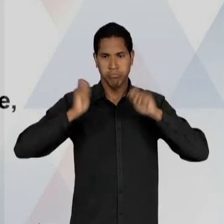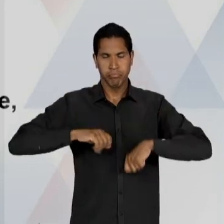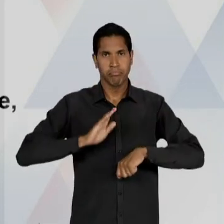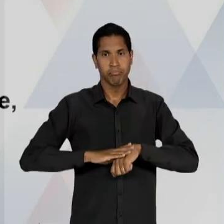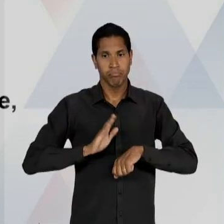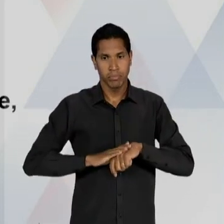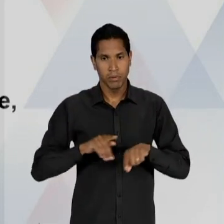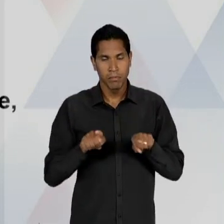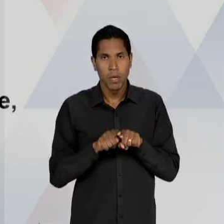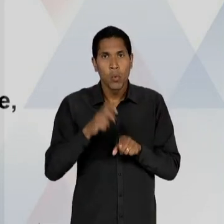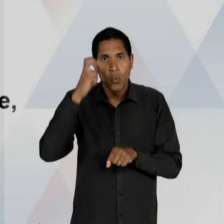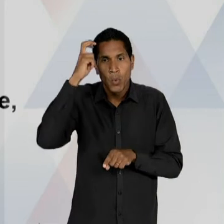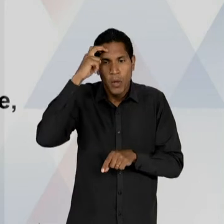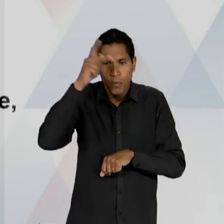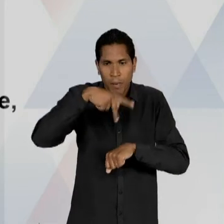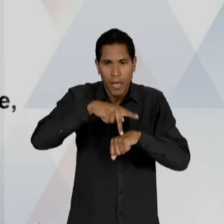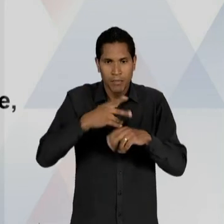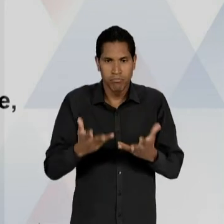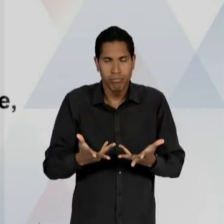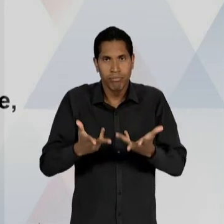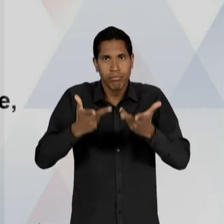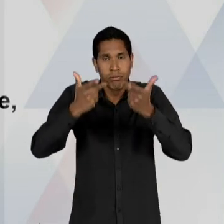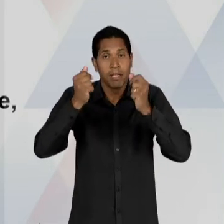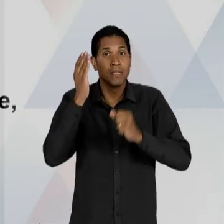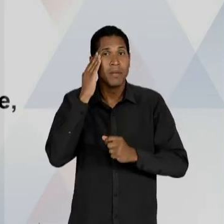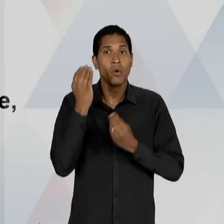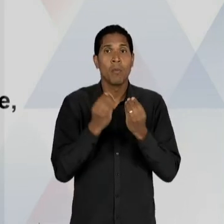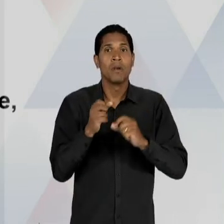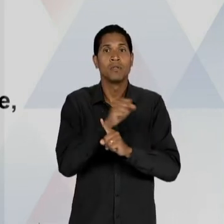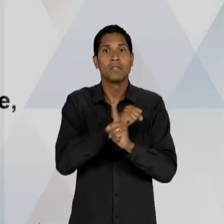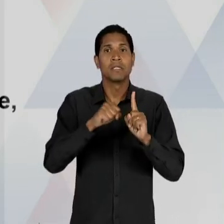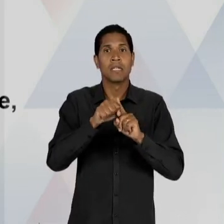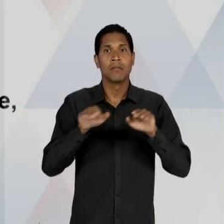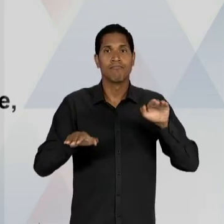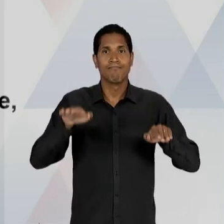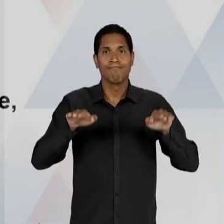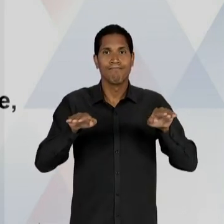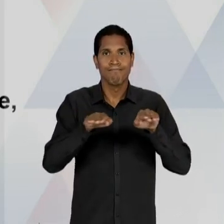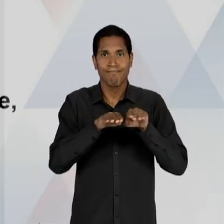E CULTURAL DO PAÍS; E TAMBÉM UMA PREOCUPAÇÃO COM A ESTABILIDADE SOCIAL. ANÍSIO TEIXEIRA, FIGURA DE